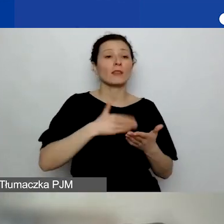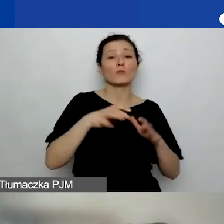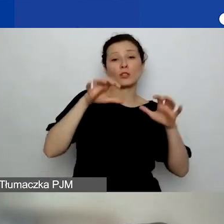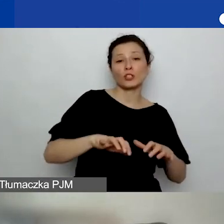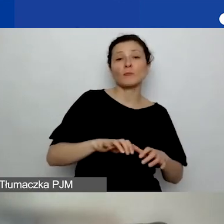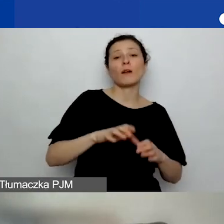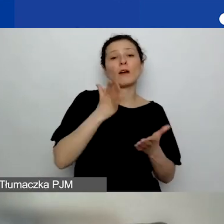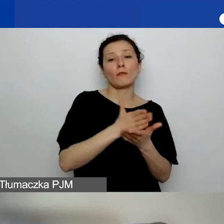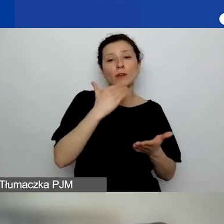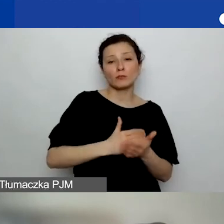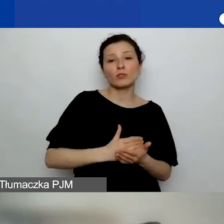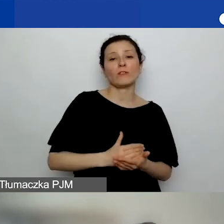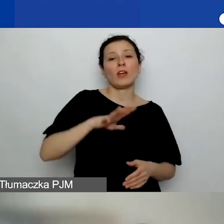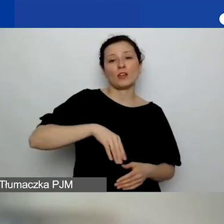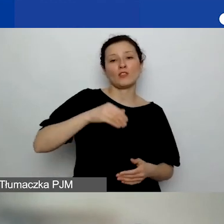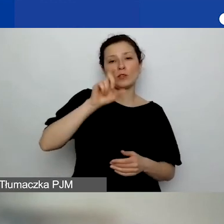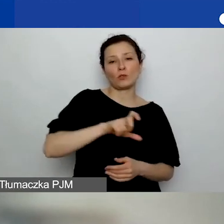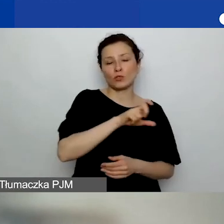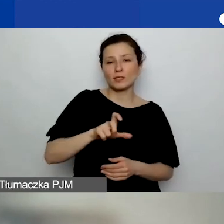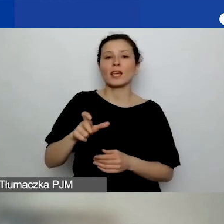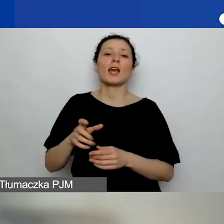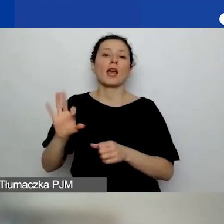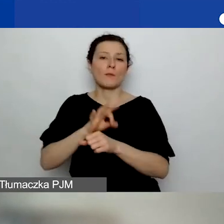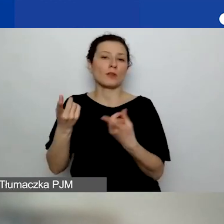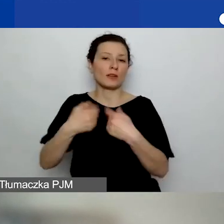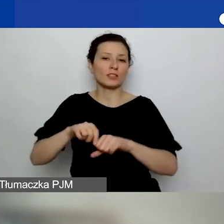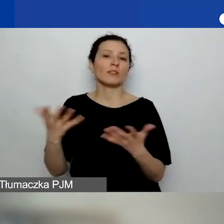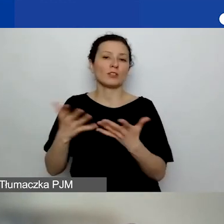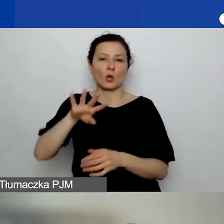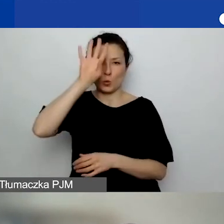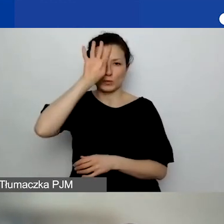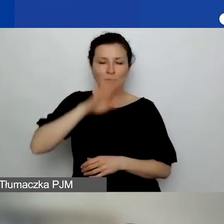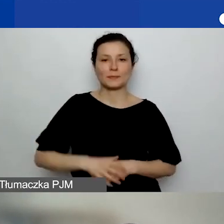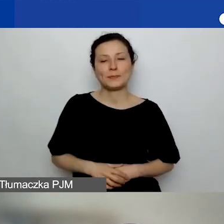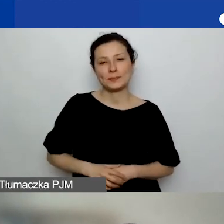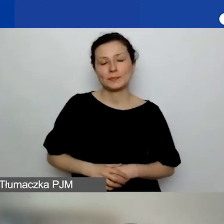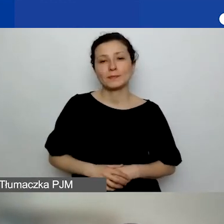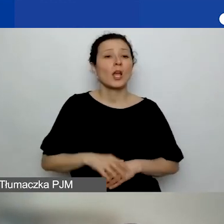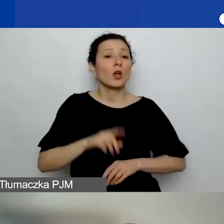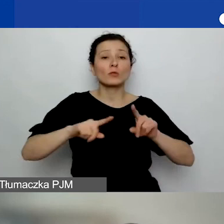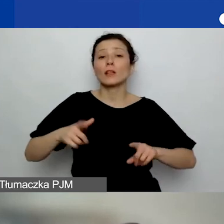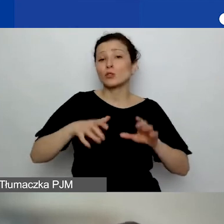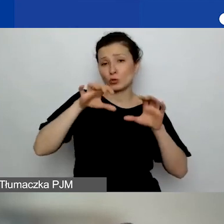a projekt realizowany w Łódzkiem. Zależy od siedziby wnioskodawcy.